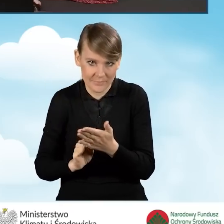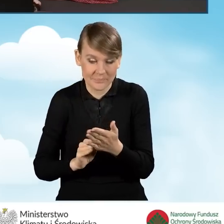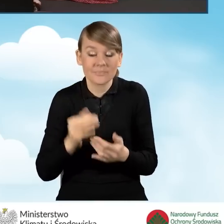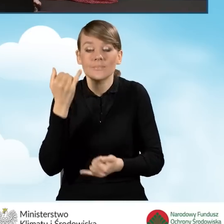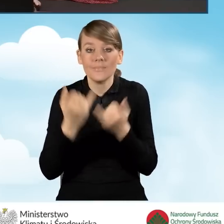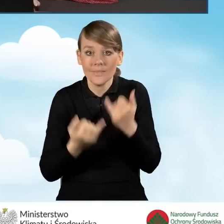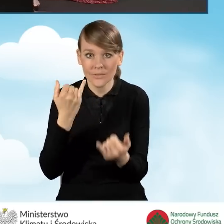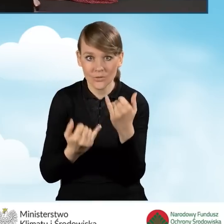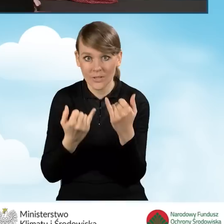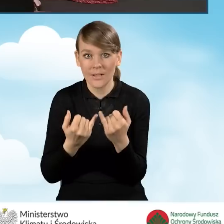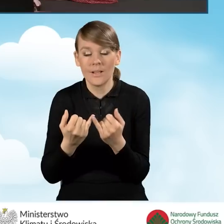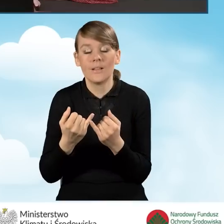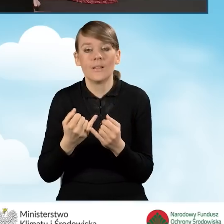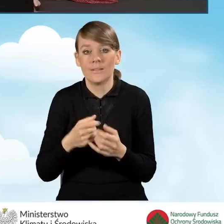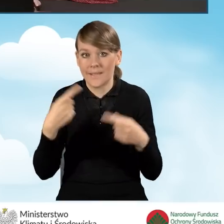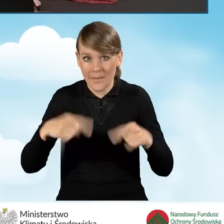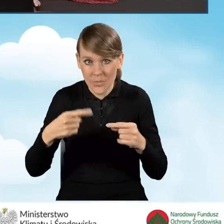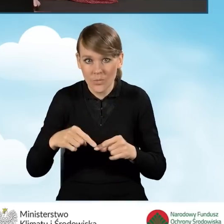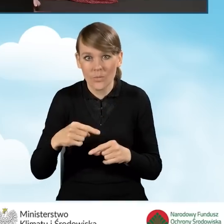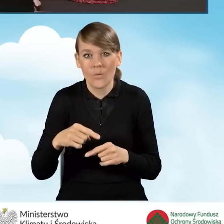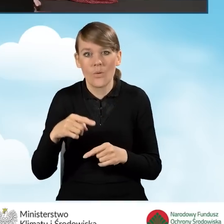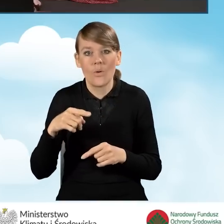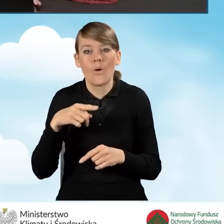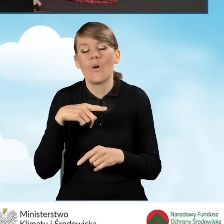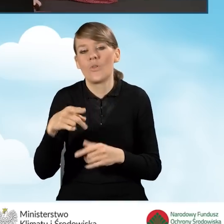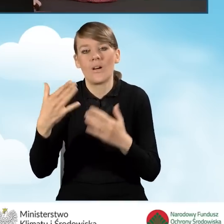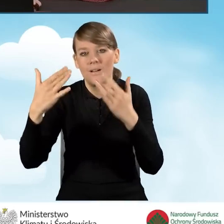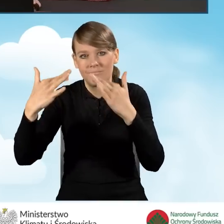Jeżeli nie, nie uzupełniamy pozostałych pól, bo nie przyjmujemy,